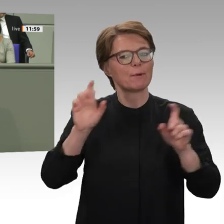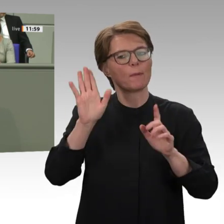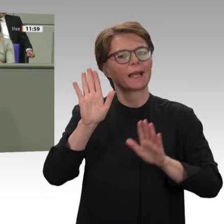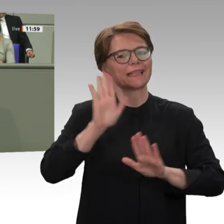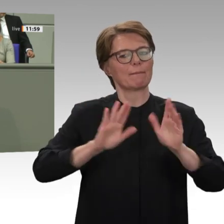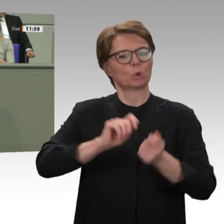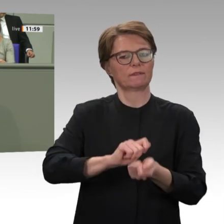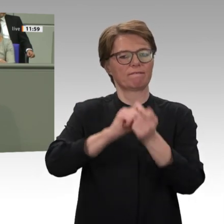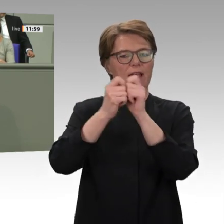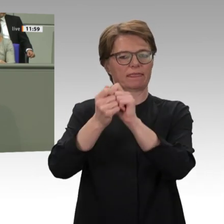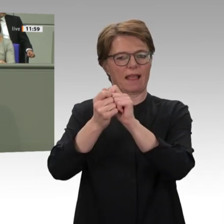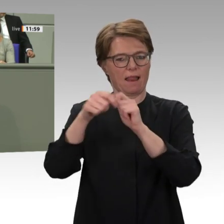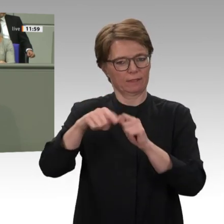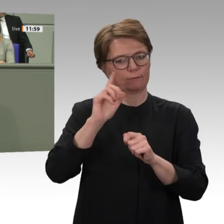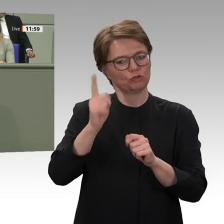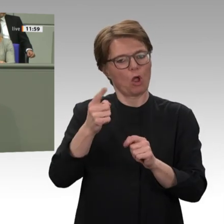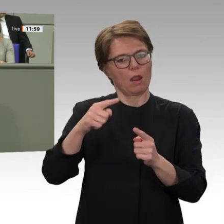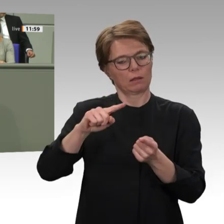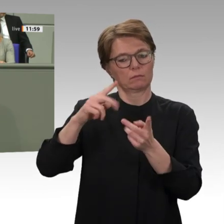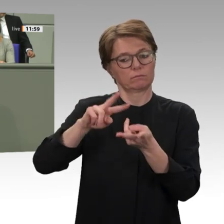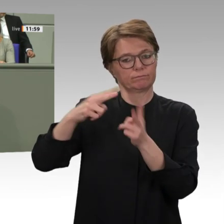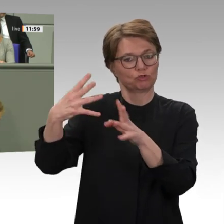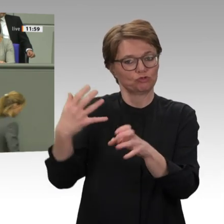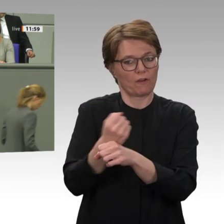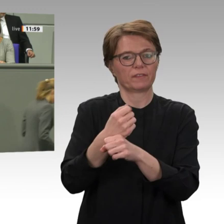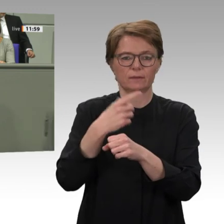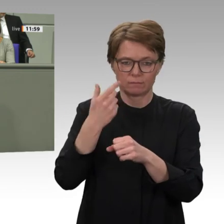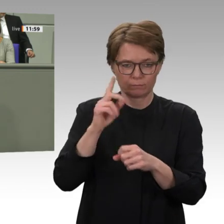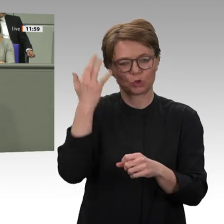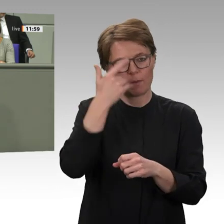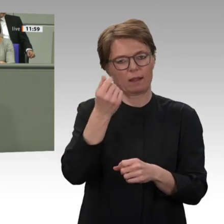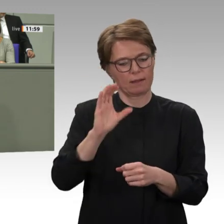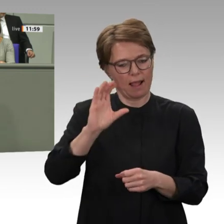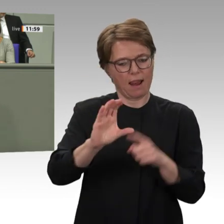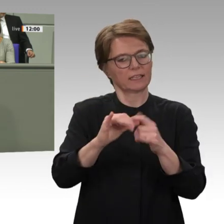Menschenrechten, Rechtsstaatlichkeit und Demokratie, bei der gleichberechtigten aktiven